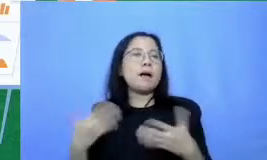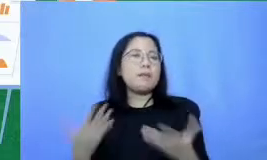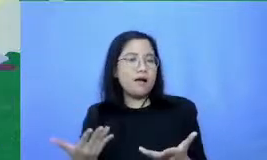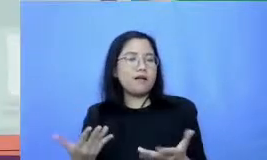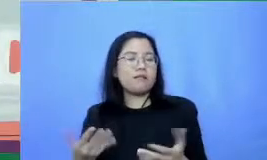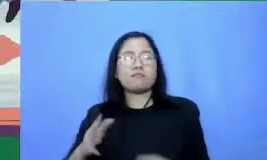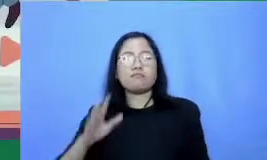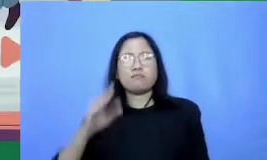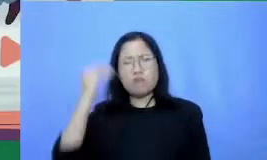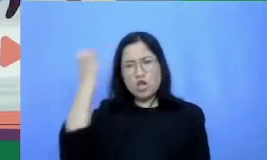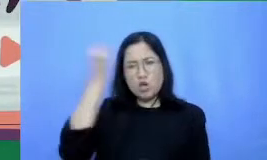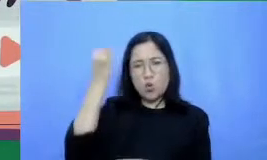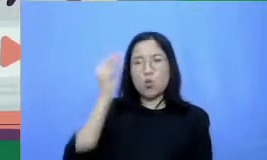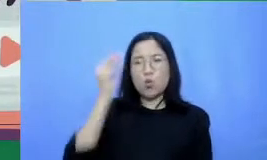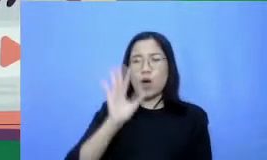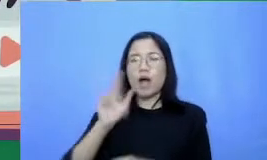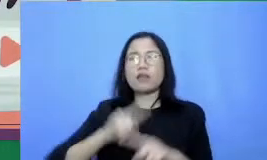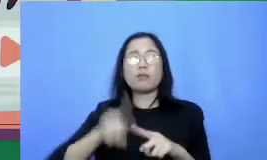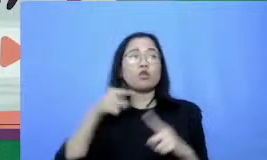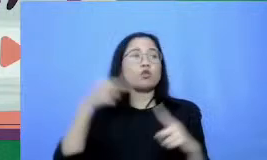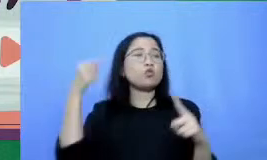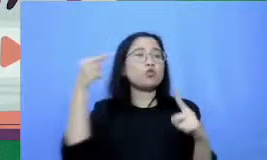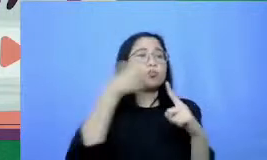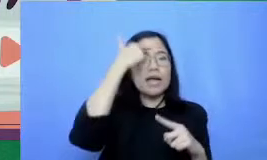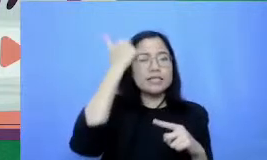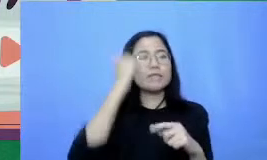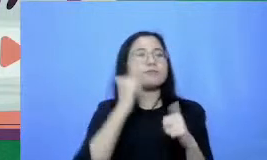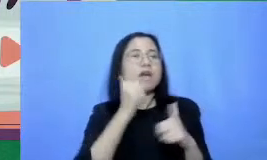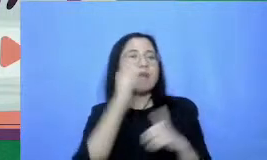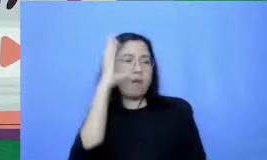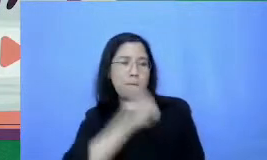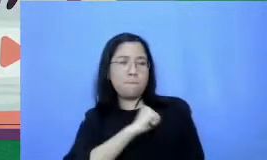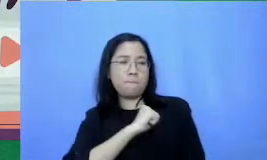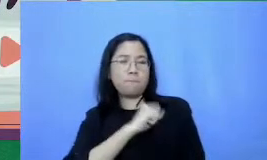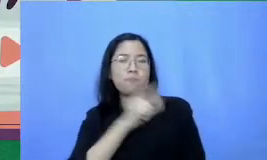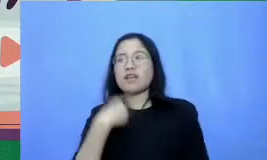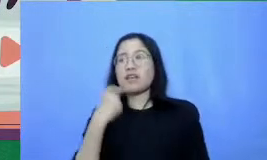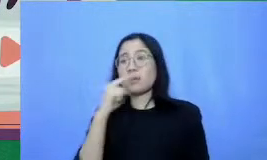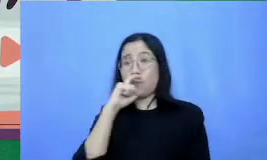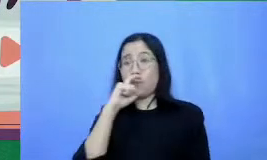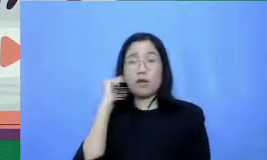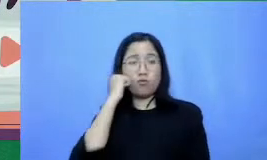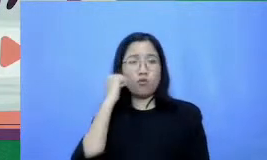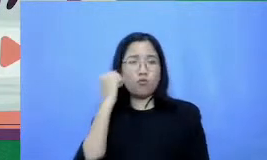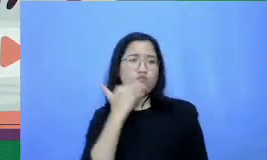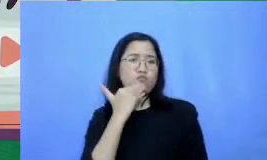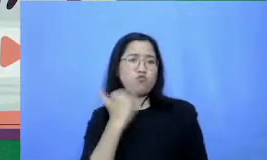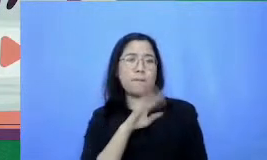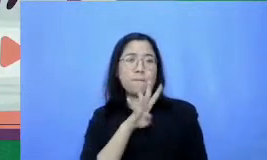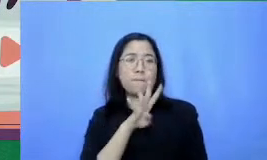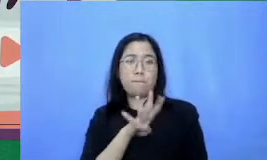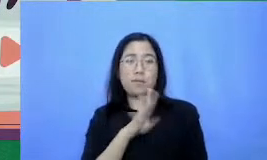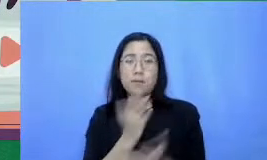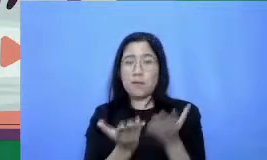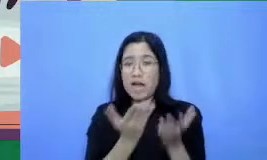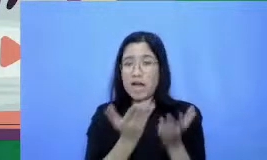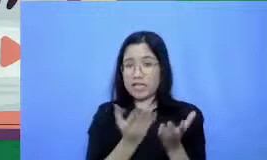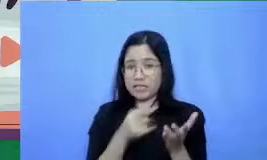mungkin Bapak Ibu hanya menggunakan 4 aplikasi tapi proses dan hasil belajarnya bisa jauh lebih